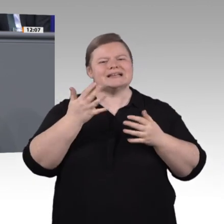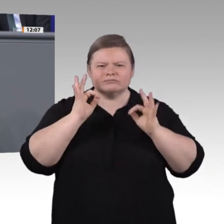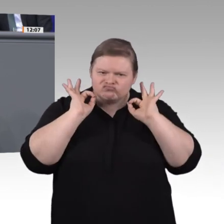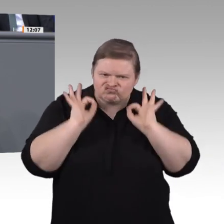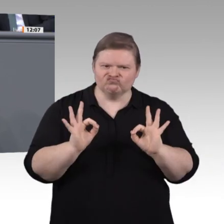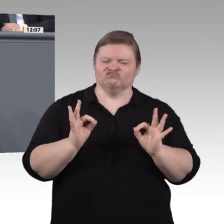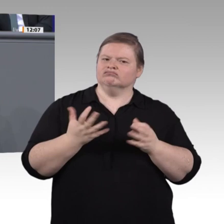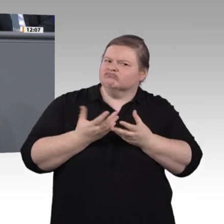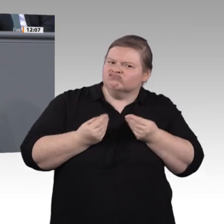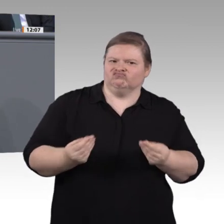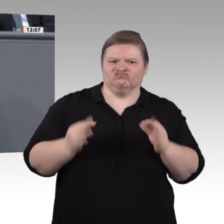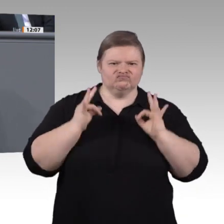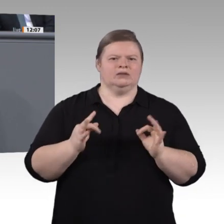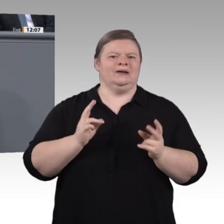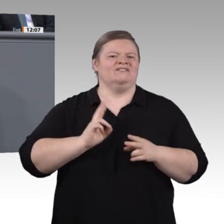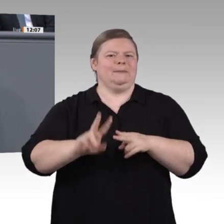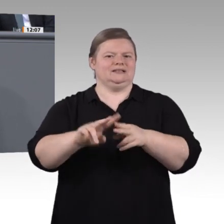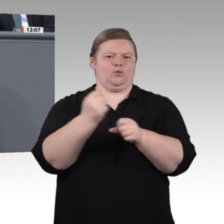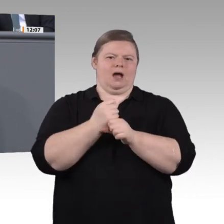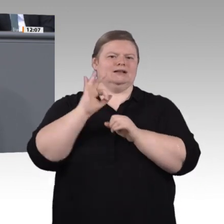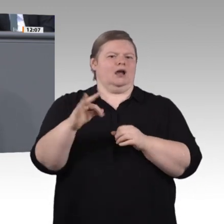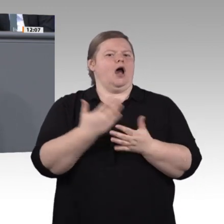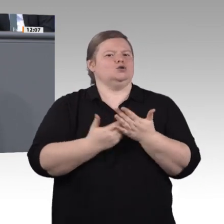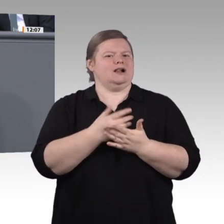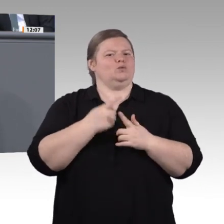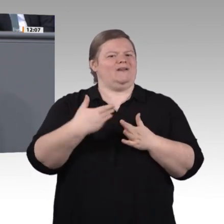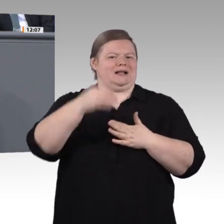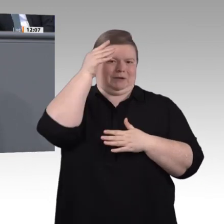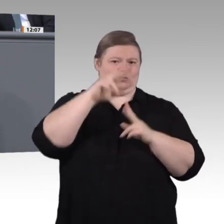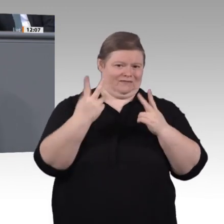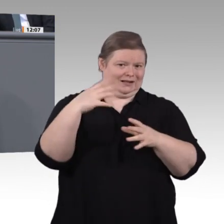vorrangig auf dem Schirm, weil es Schlüsselthemen bei der Ausgestaltung der Digitalisierung